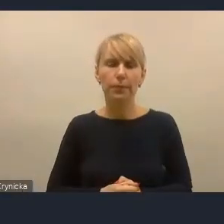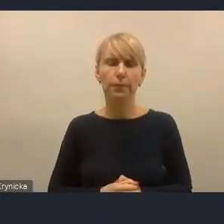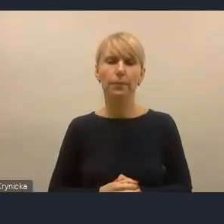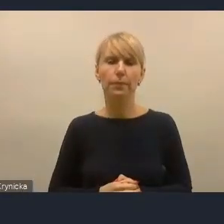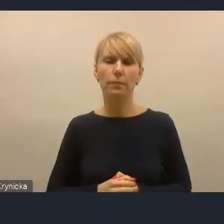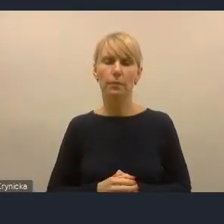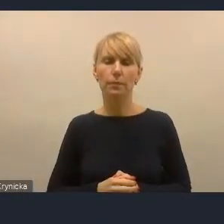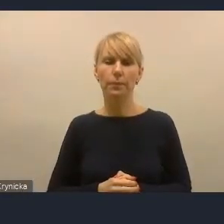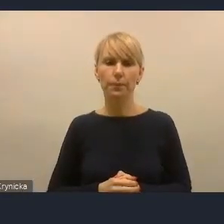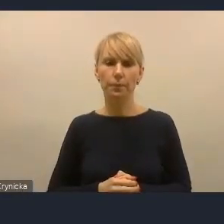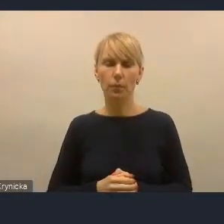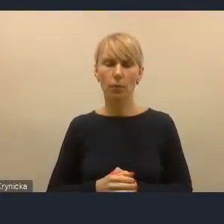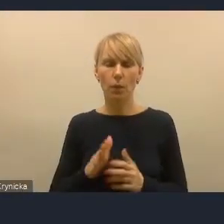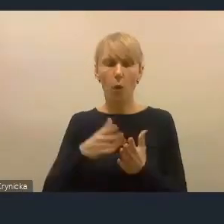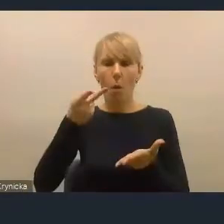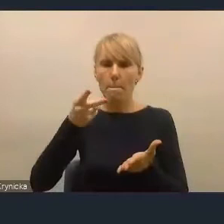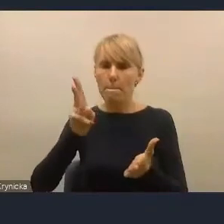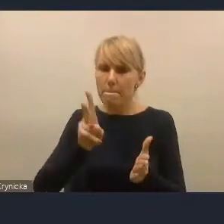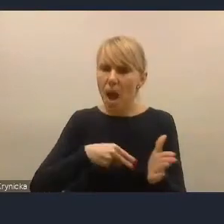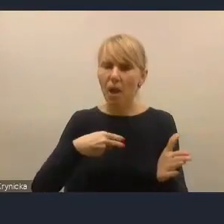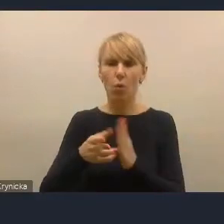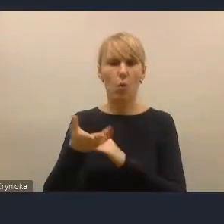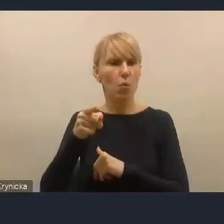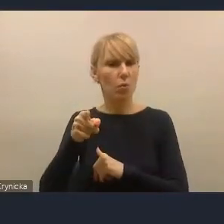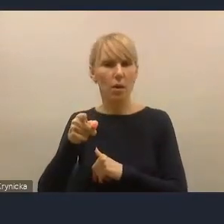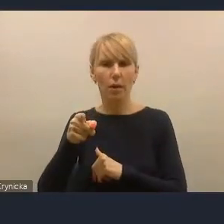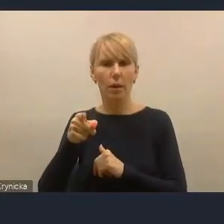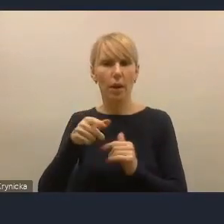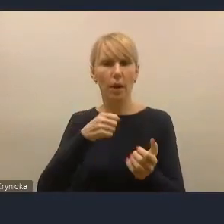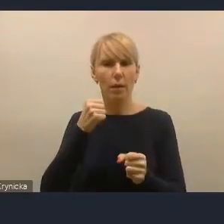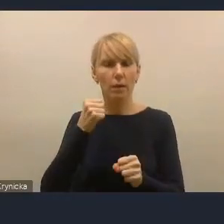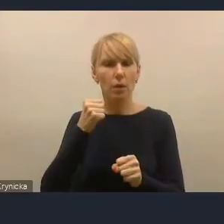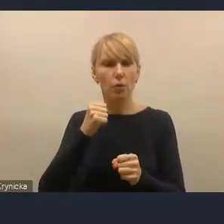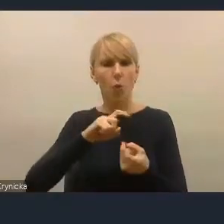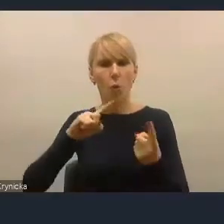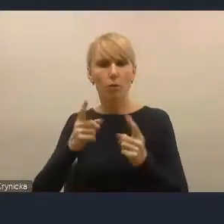większego zaakcentowania kwestii partycypacji społecznej.